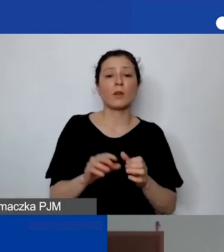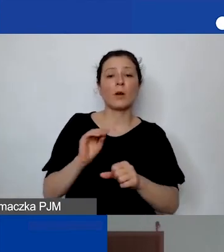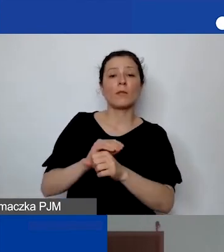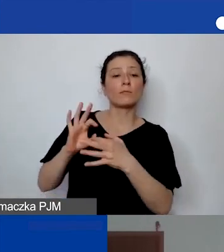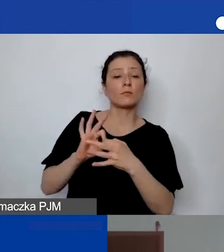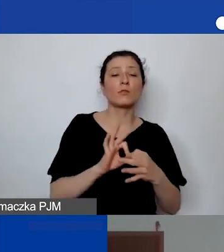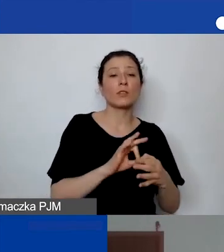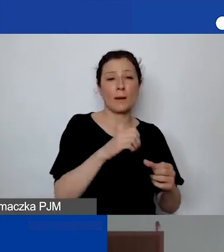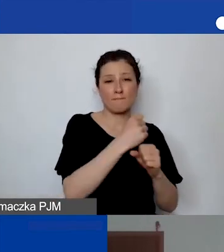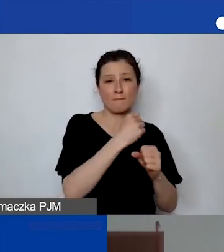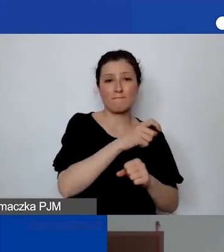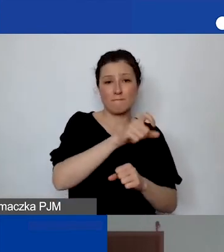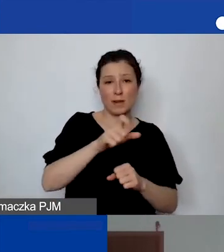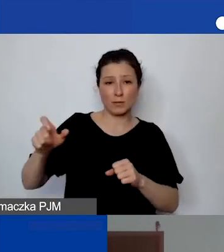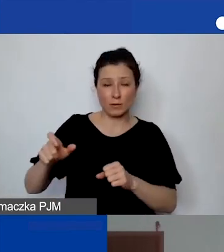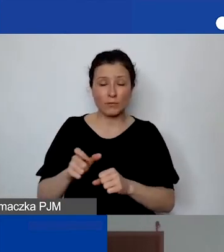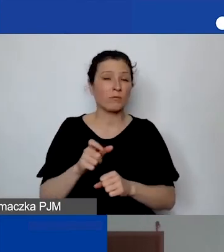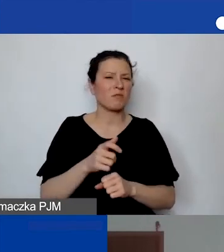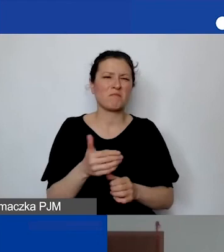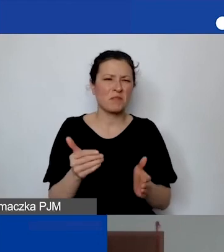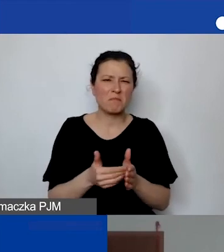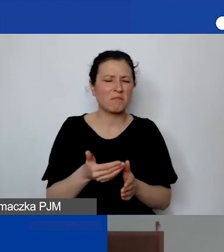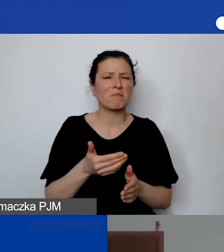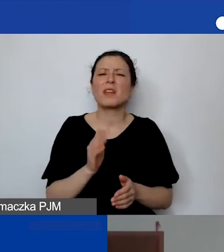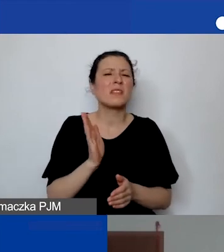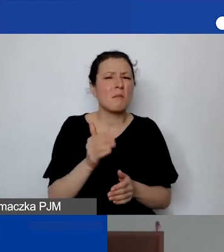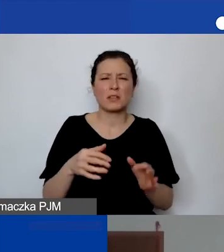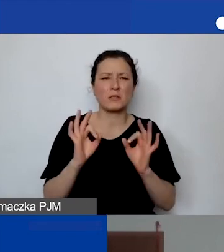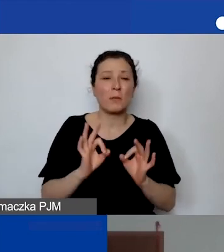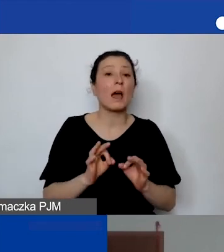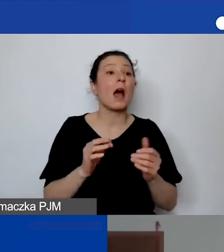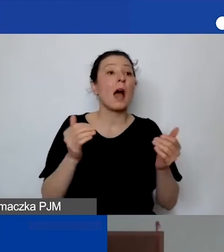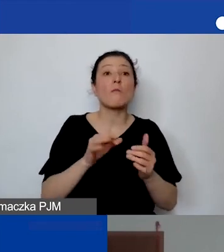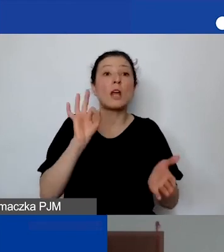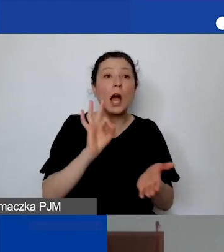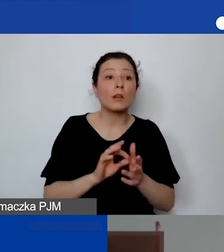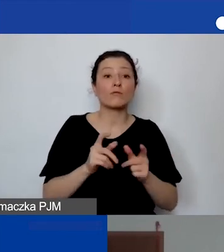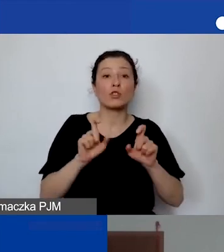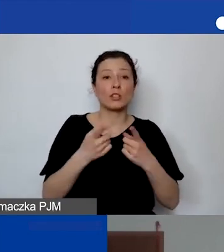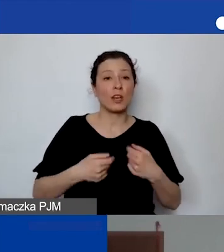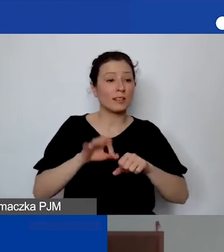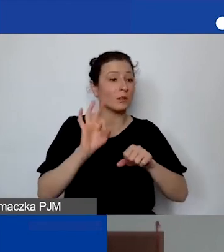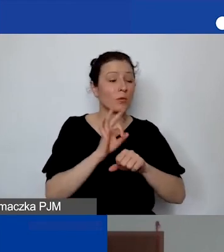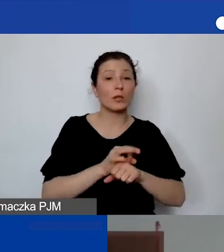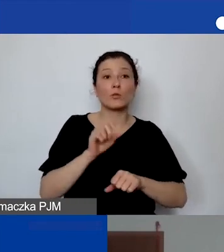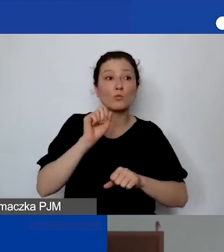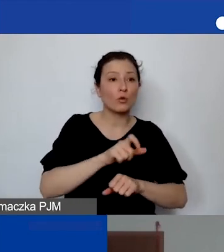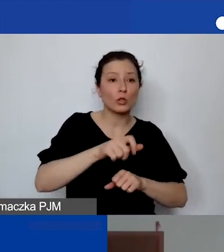przy czym przy realizacji projektu może się pojawić personel, którego dotychczas nie było, ale oczywiście mogą mieć państwo koszty pośrednie.